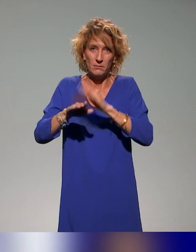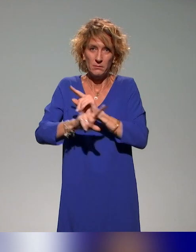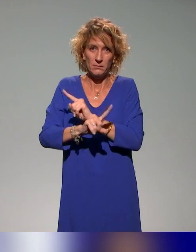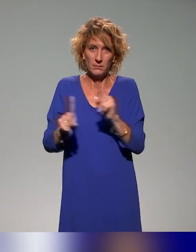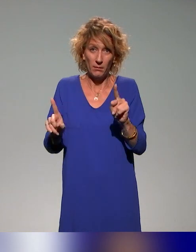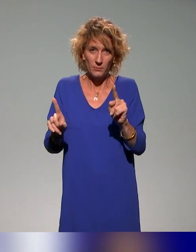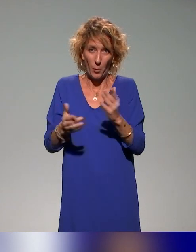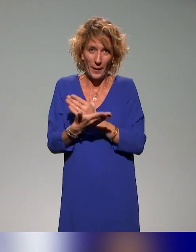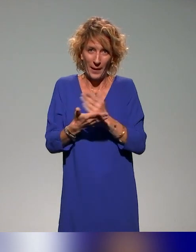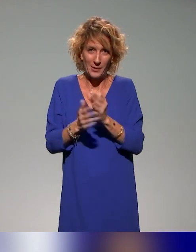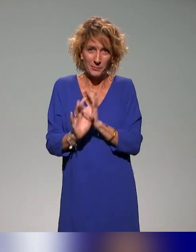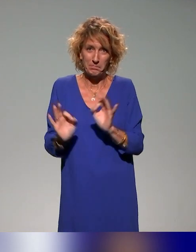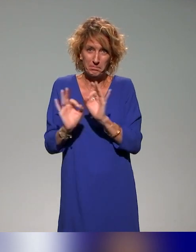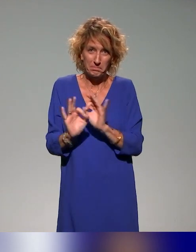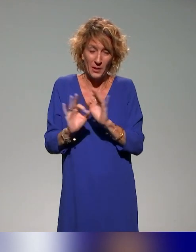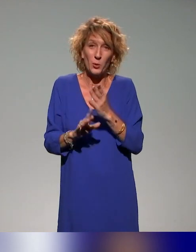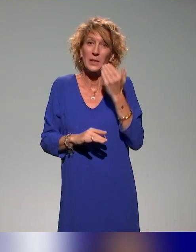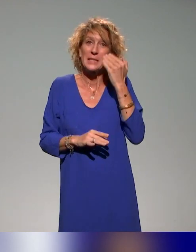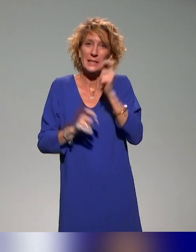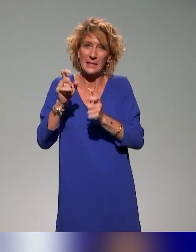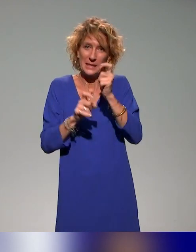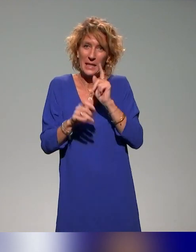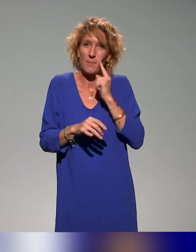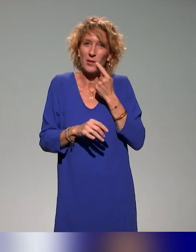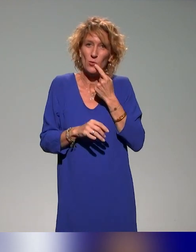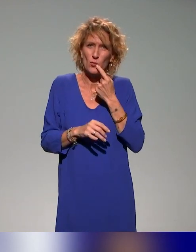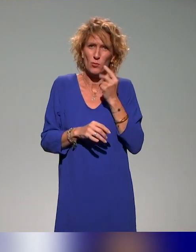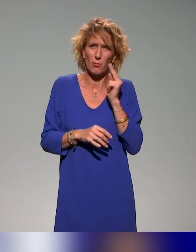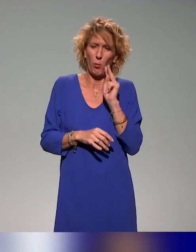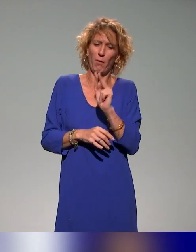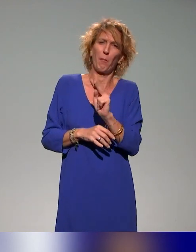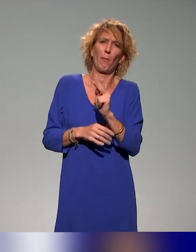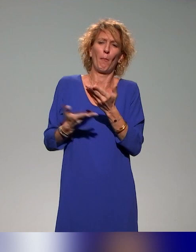Donc si les personnes sourdes ont trouvé leurs prestations pas aussi